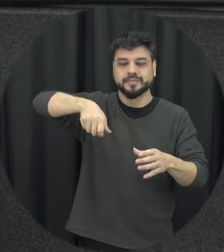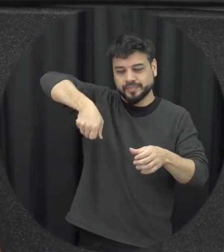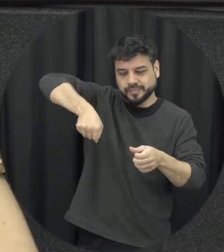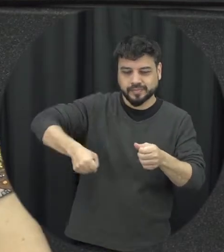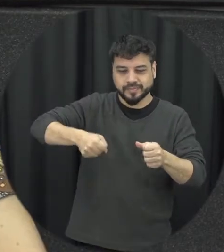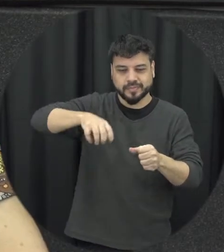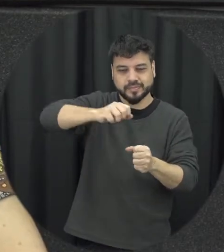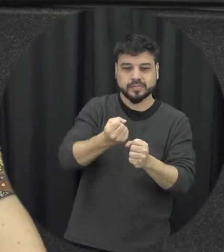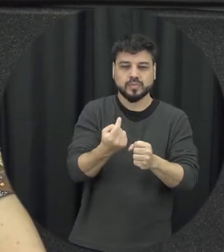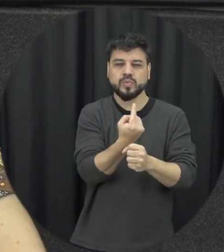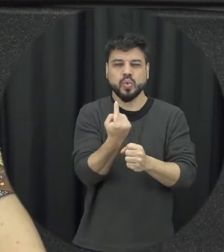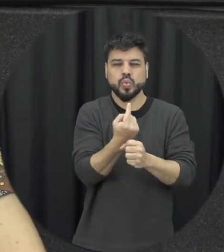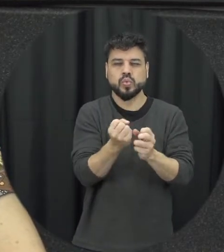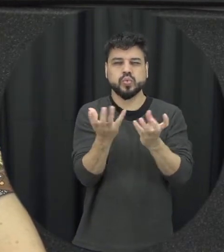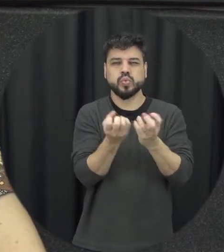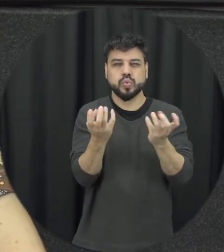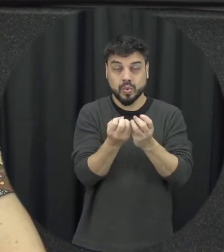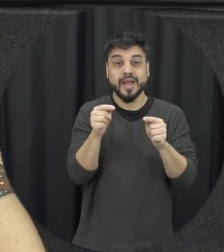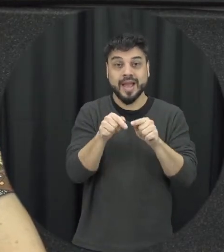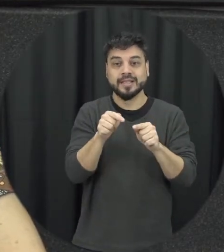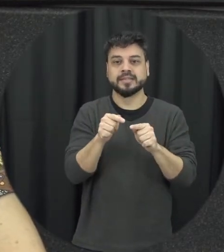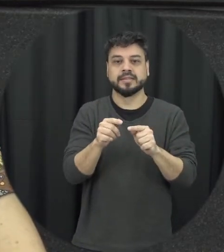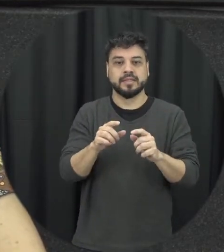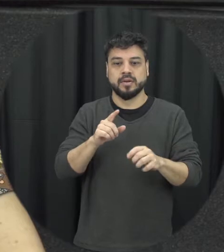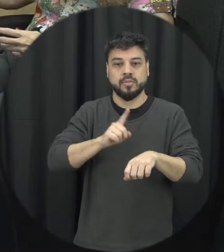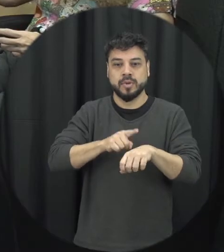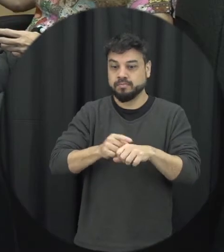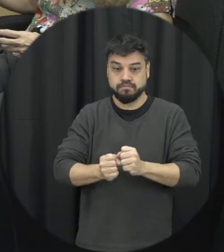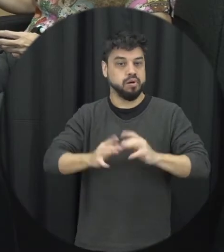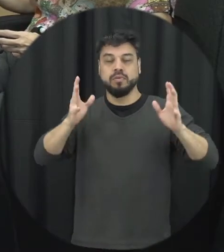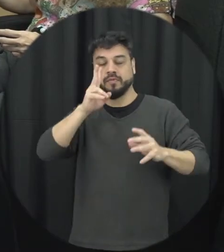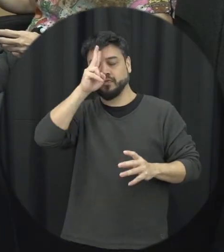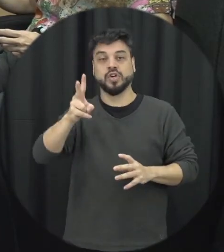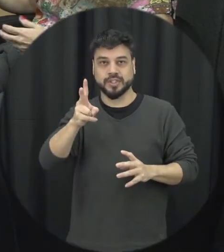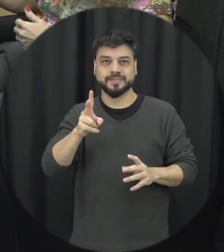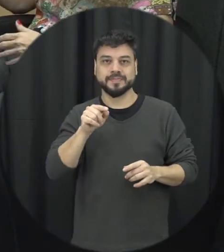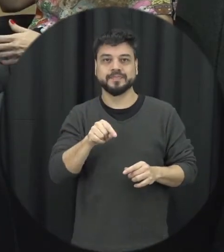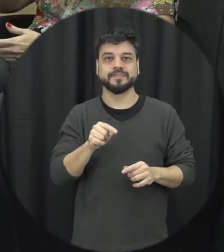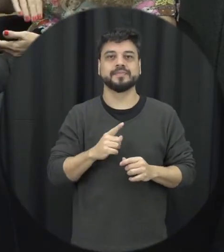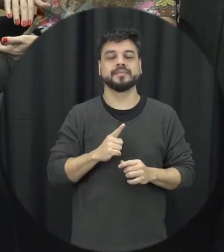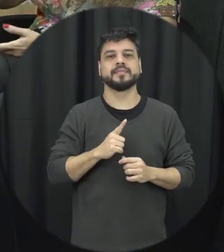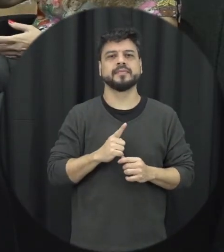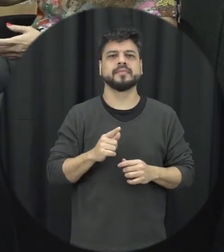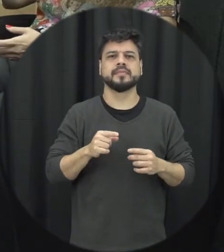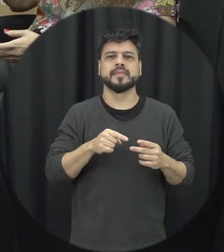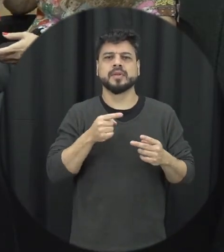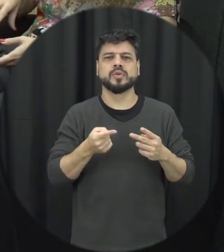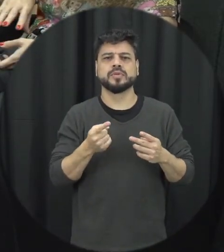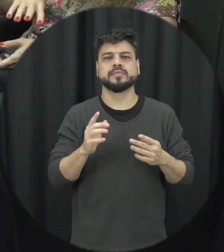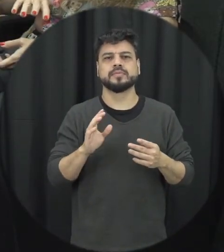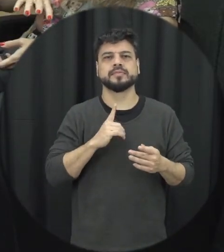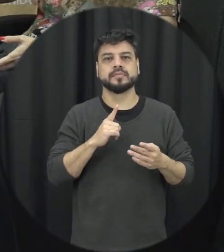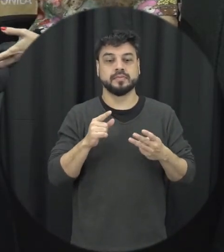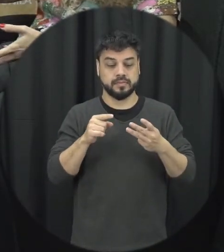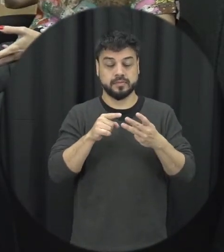ato ali é de violência mais sério nas sequências o que que acontece que seria a última etapa do ciclo